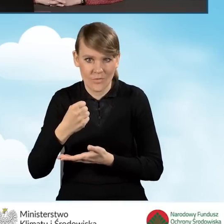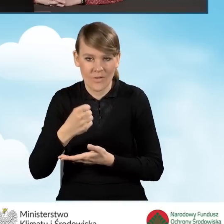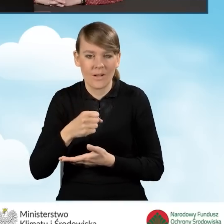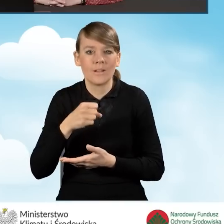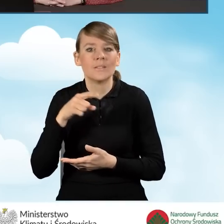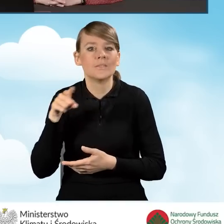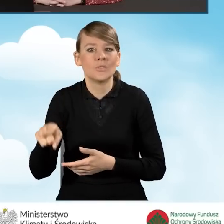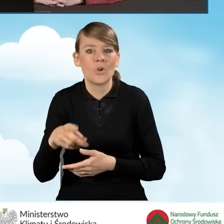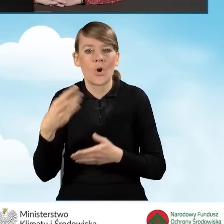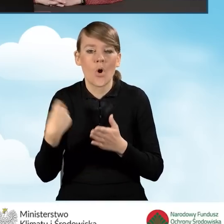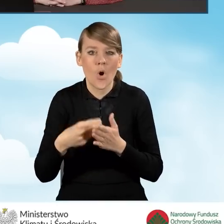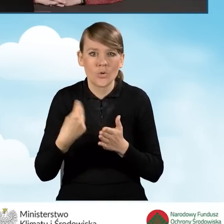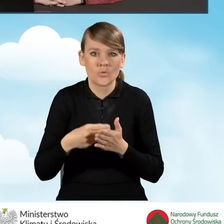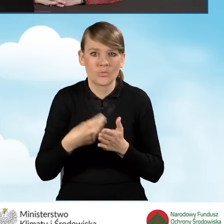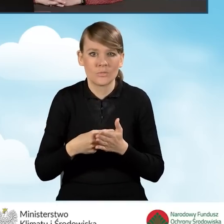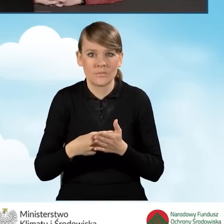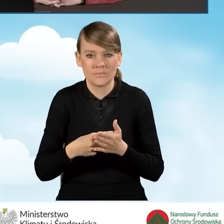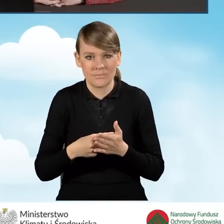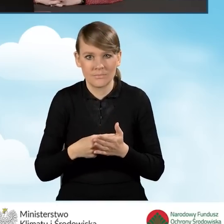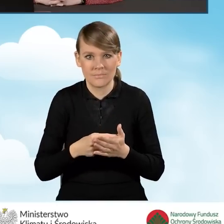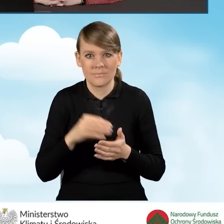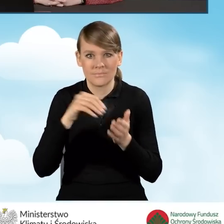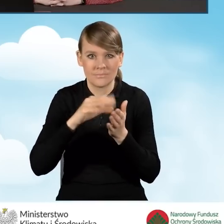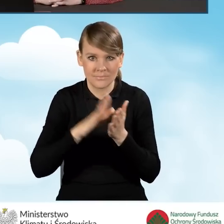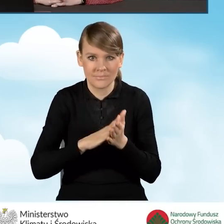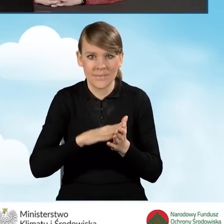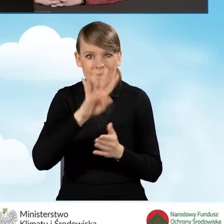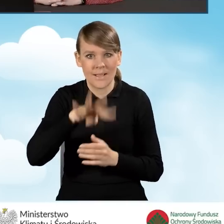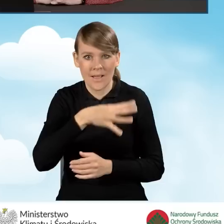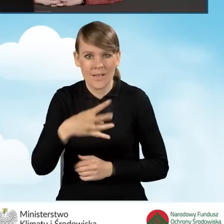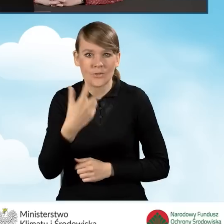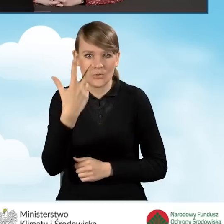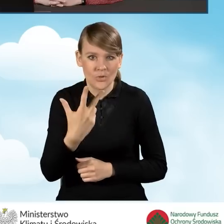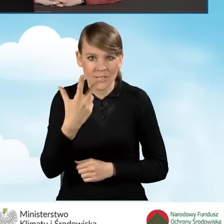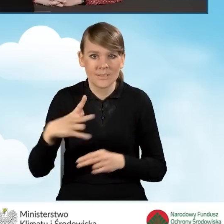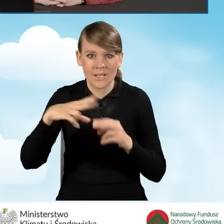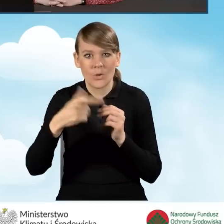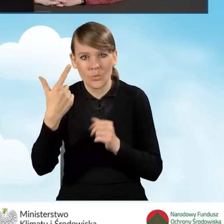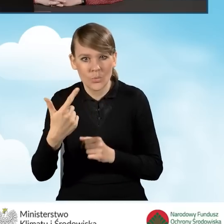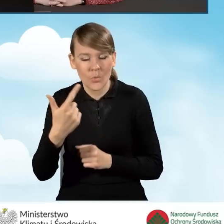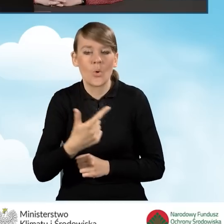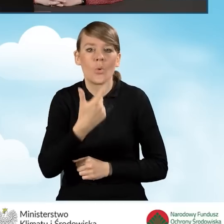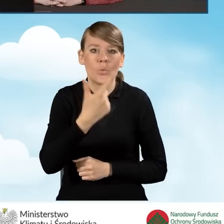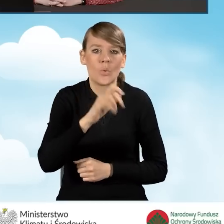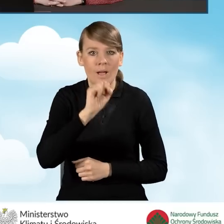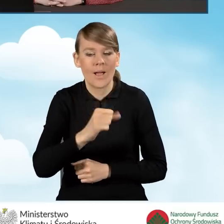na zakres kosztów kwalifikowanych, który jest wskazany w tabeli trzeciej załącznika drugiego, 2a i 2b do programu,